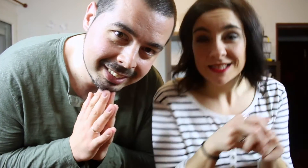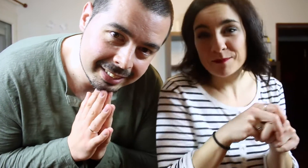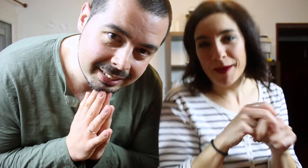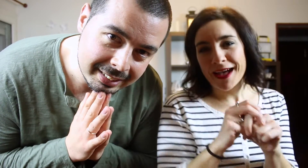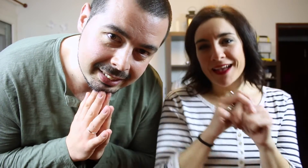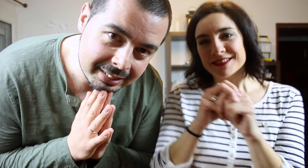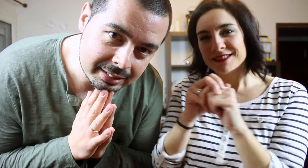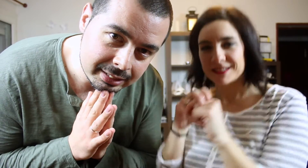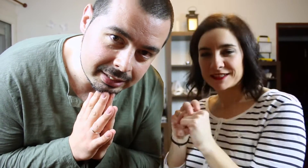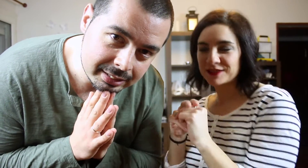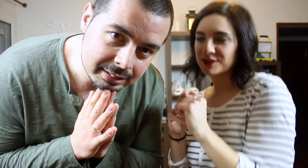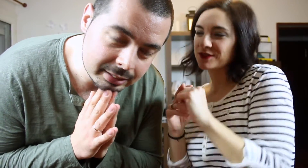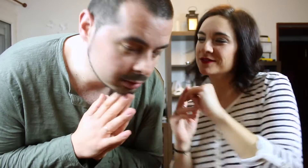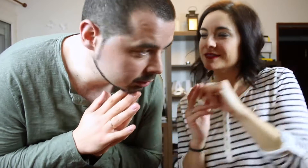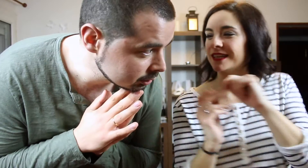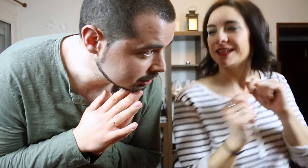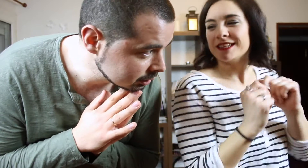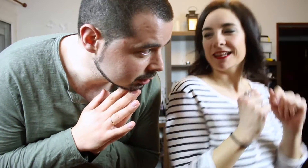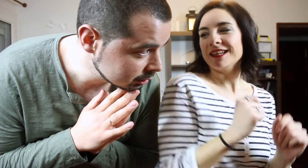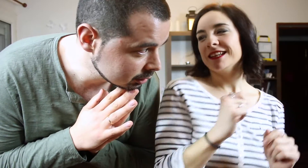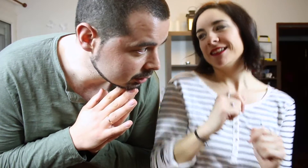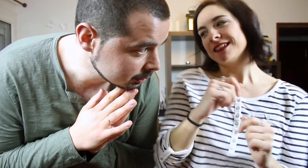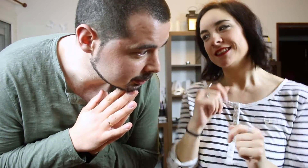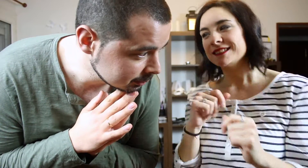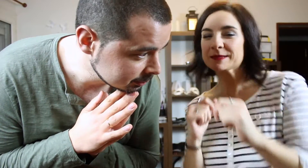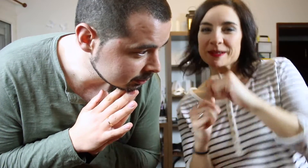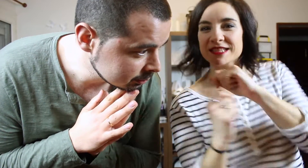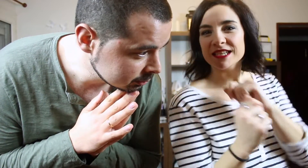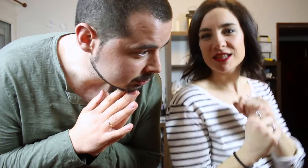Des-pa-cito (cantando) Na na na na naana despacito